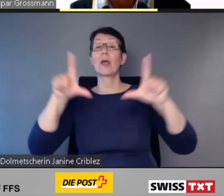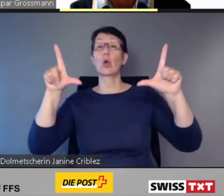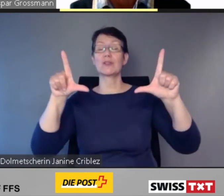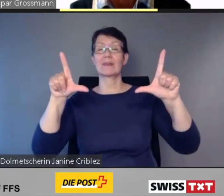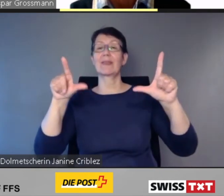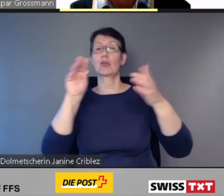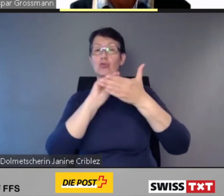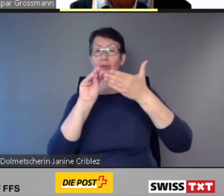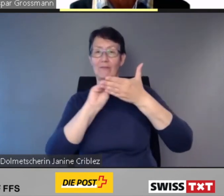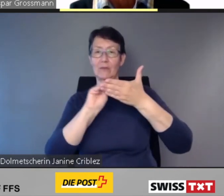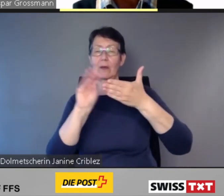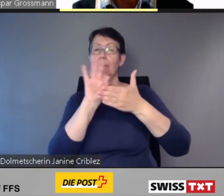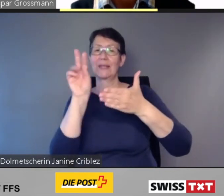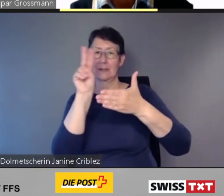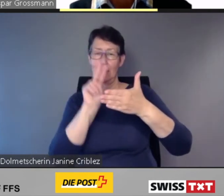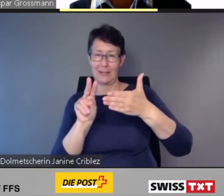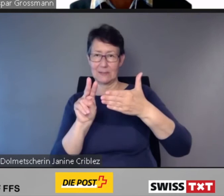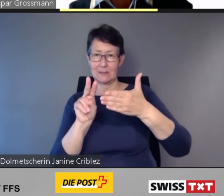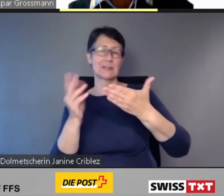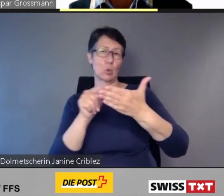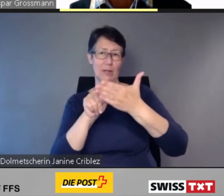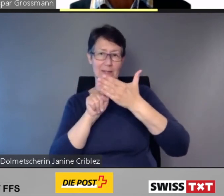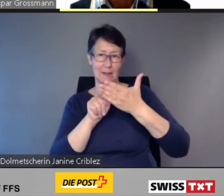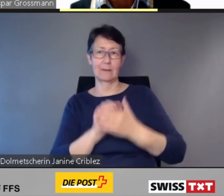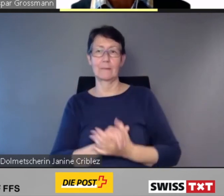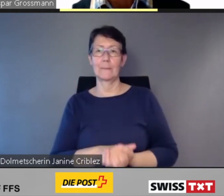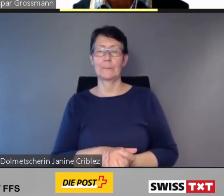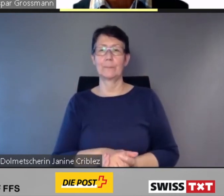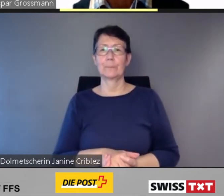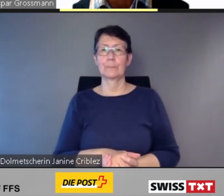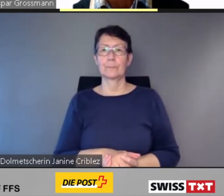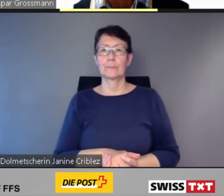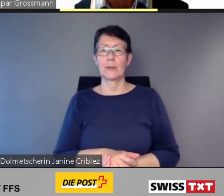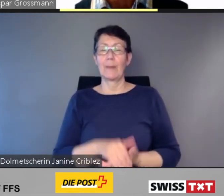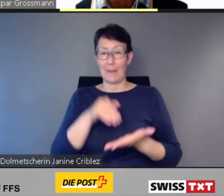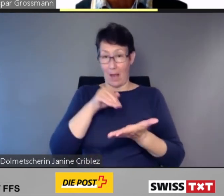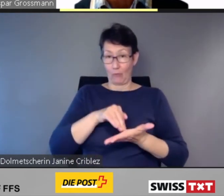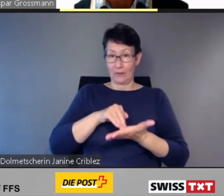Beim Aufenthalt im Bahnhof werden die nächsten Abfahrten,